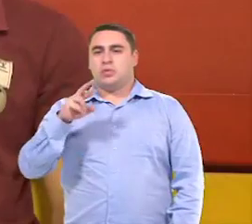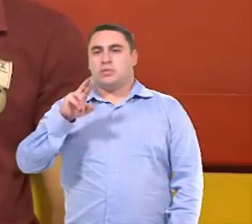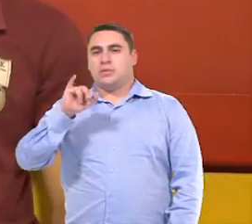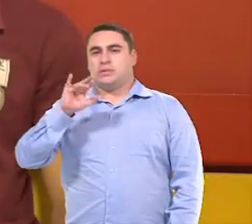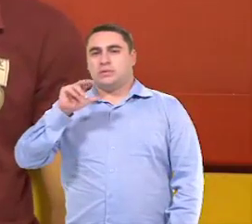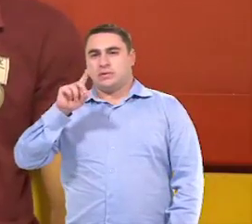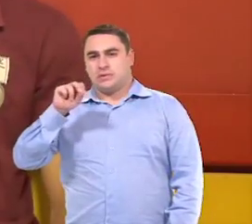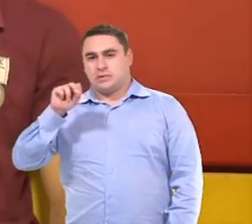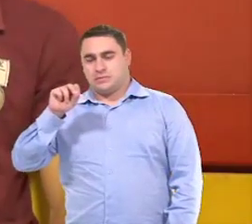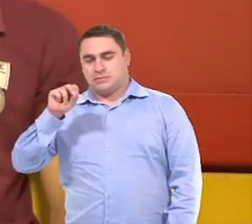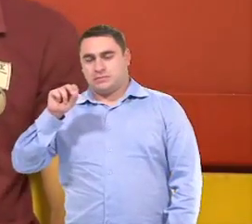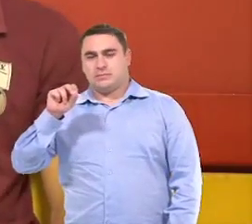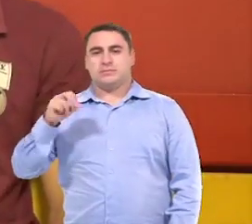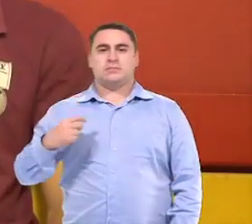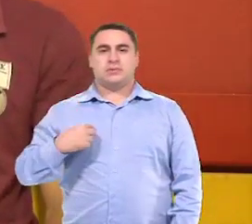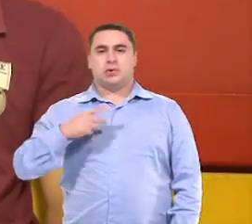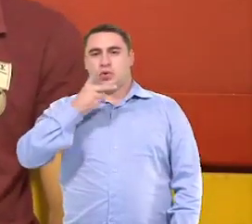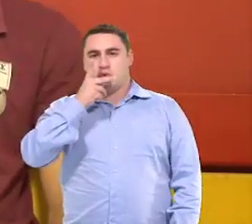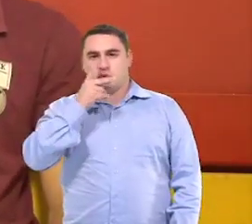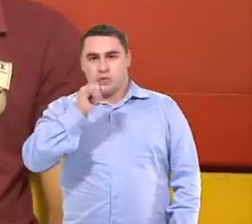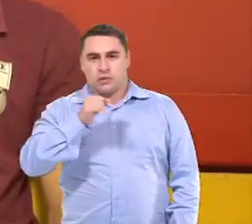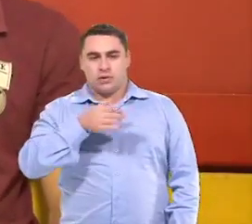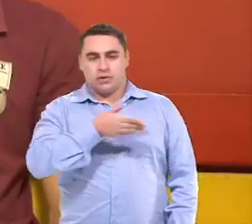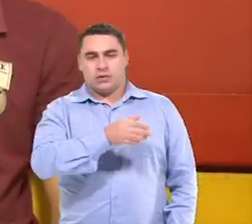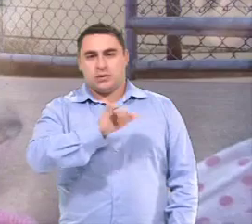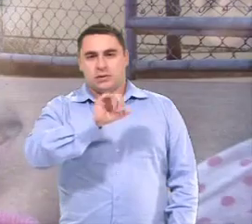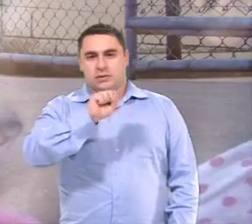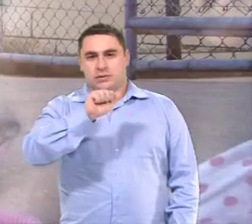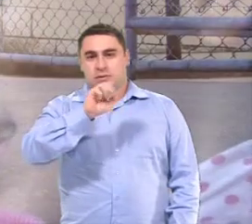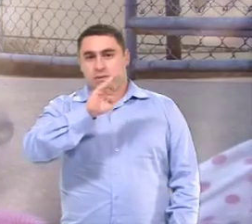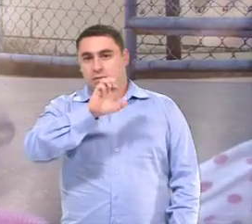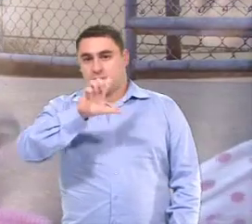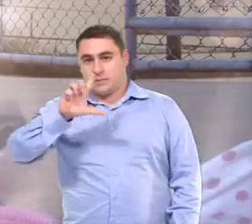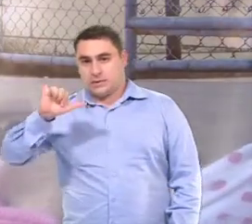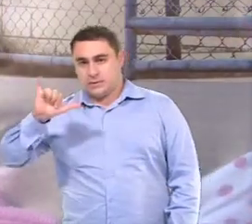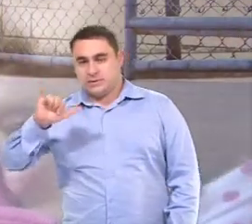Meu nome é Ricardo de Melo Lima. Eu sou o pai da Isabelly Vitória Borges.